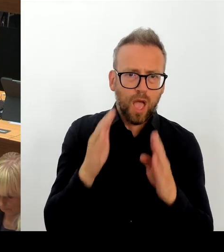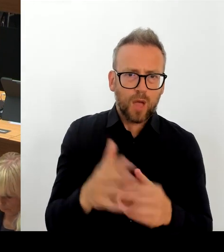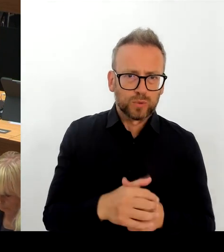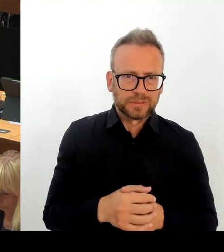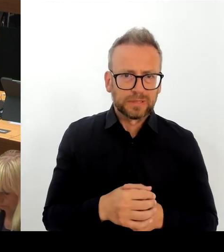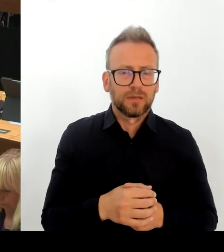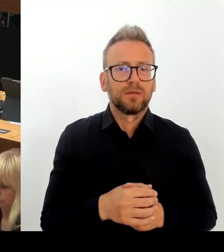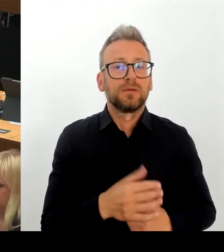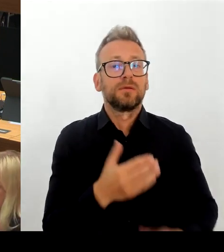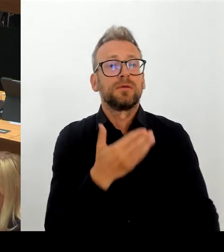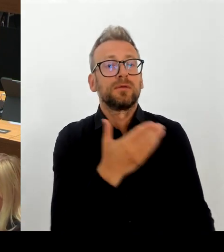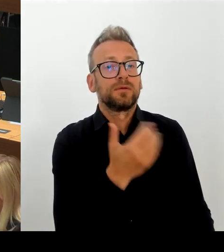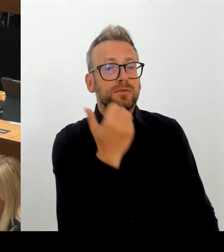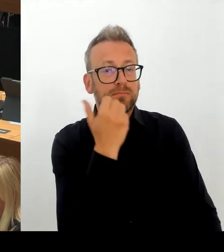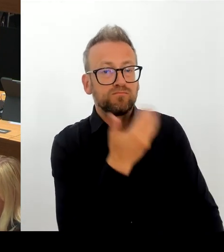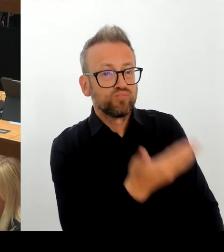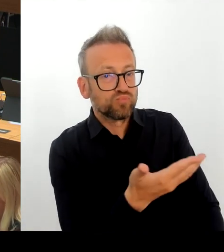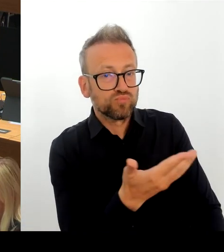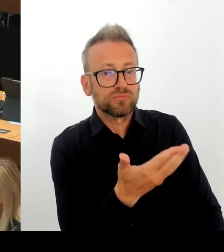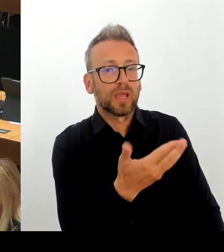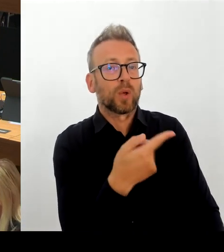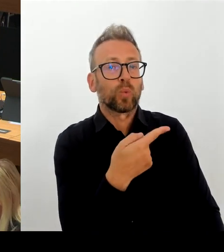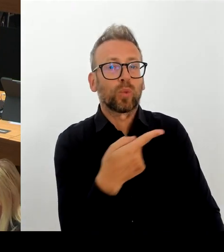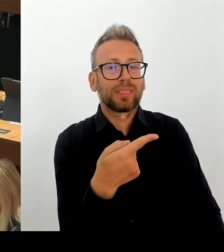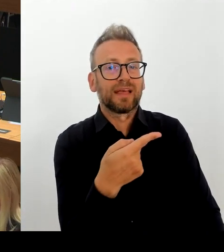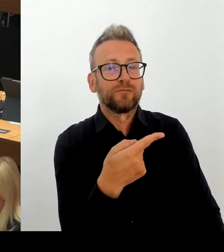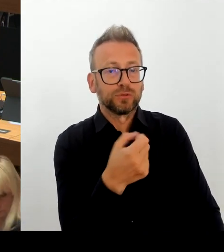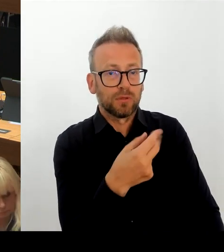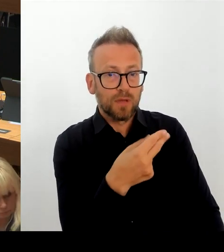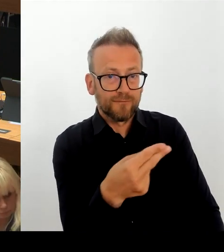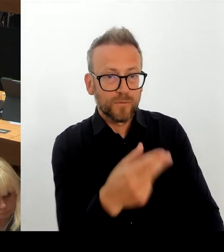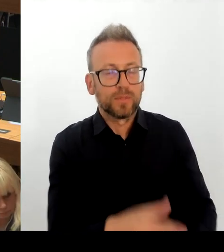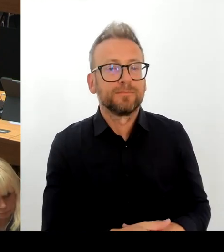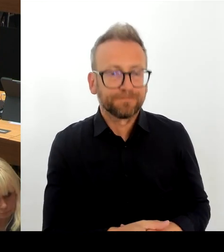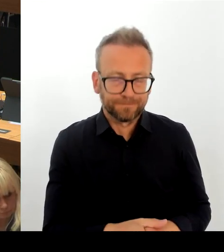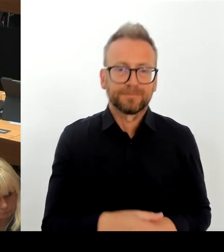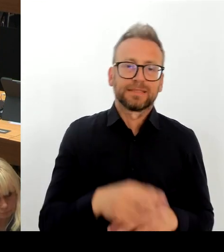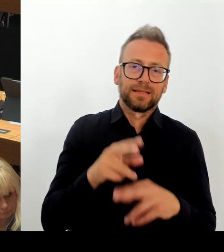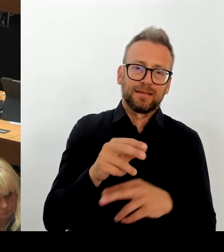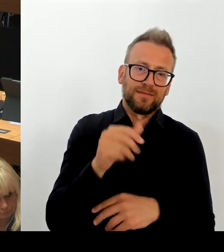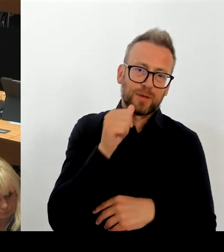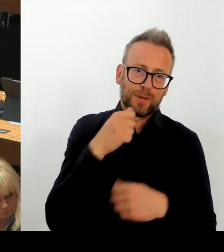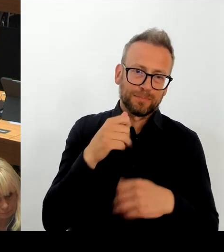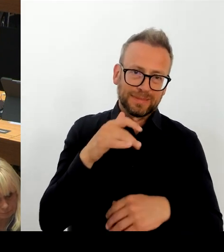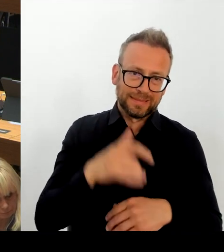zuständigen Bezirksamt eingebrachte Vorschlag, einen Alternativstandort direkt in der Nähe der Obersee-Grundschule zu wählen